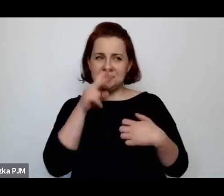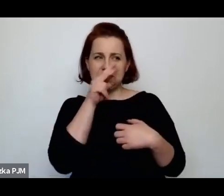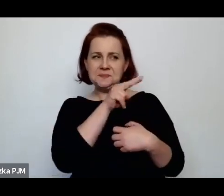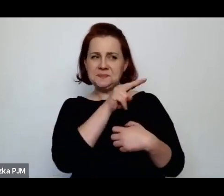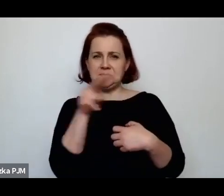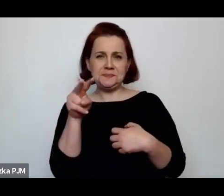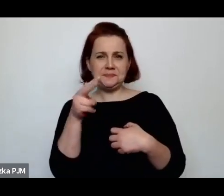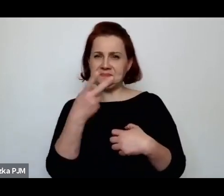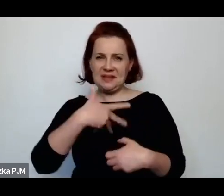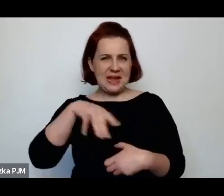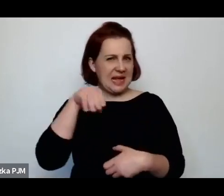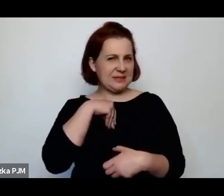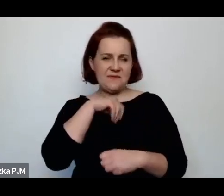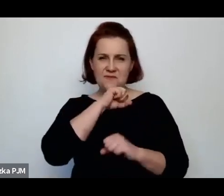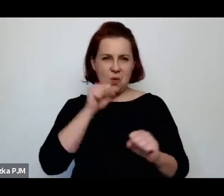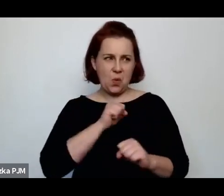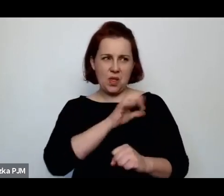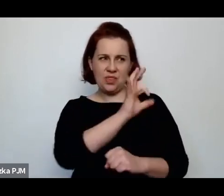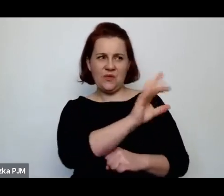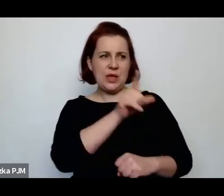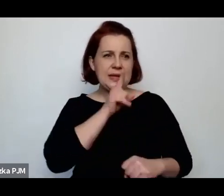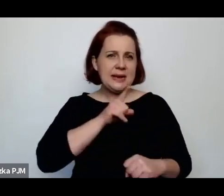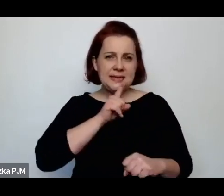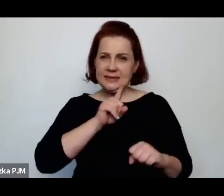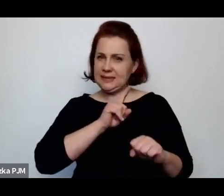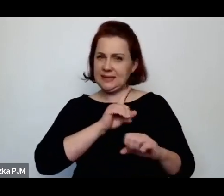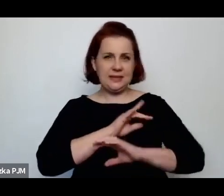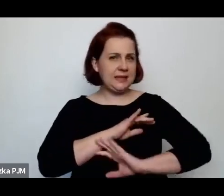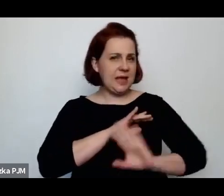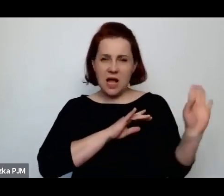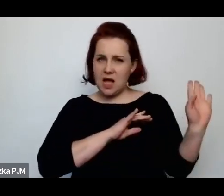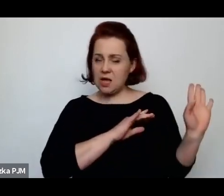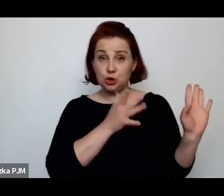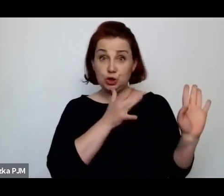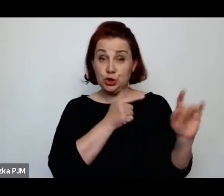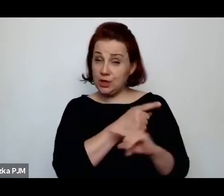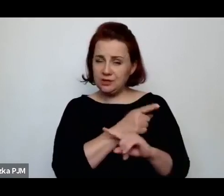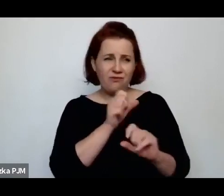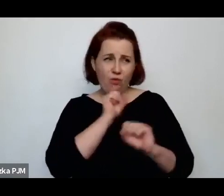nie akceptowała jej religijności, nie akceptowała właściwie niczego.